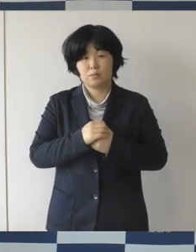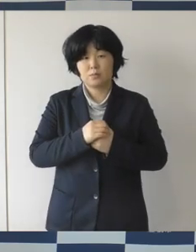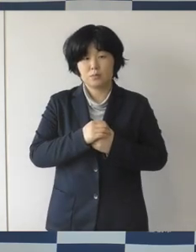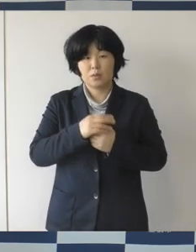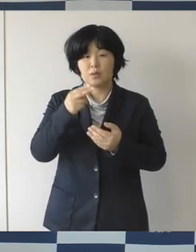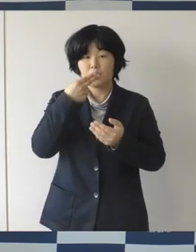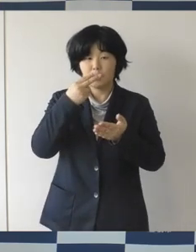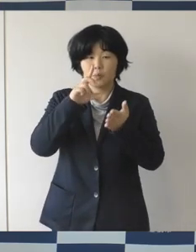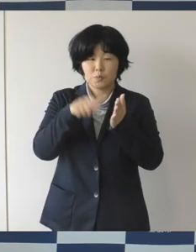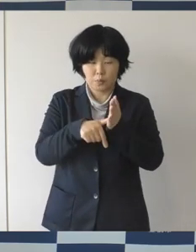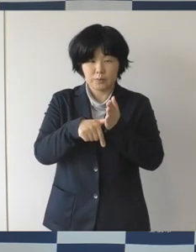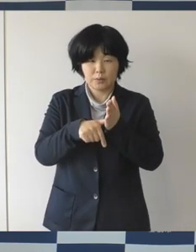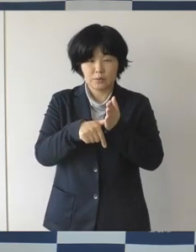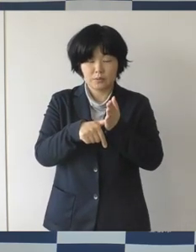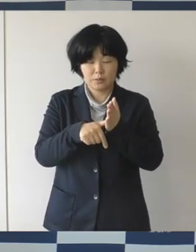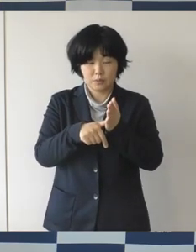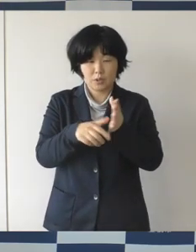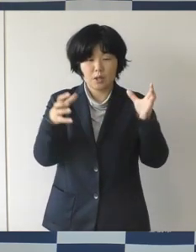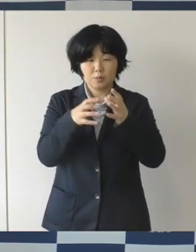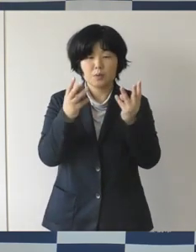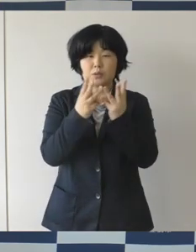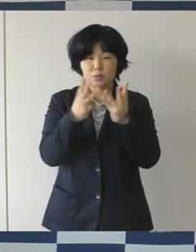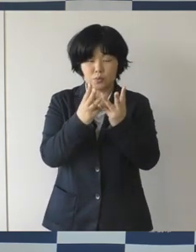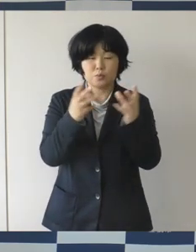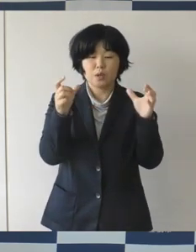大人数そして長時間の会食は